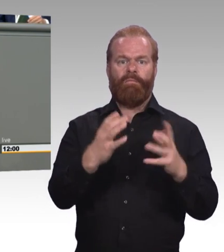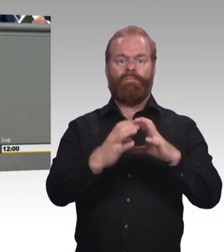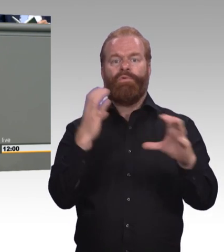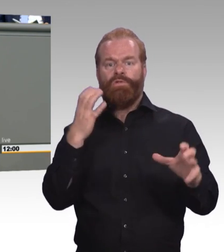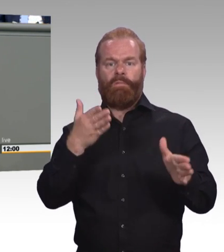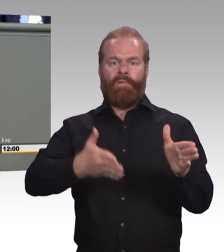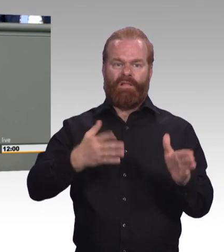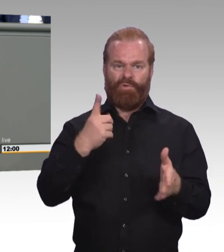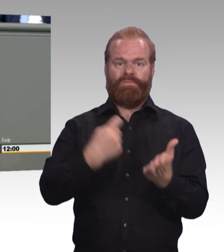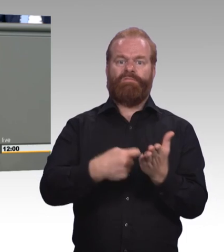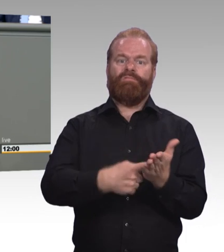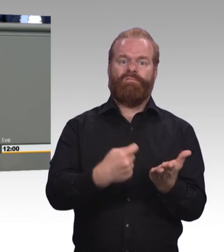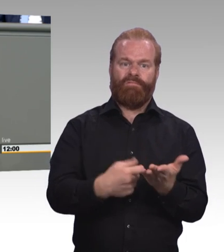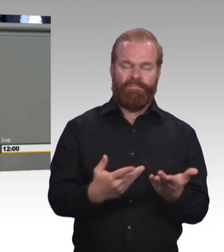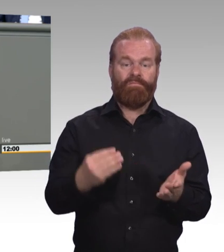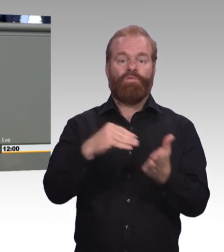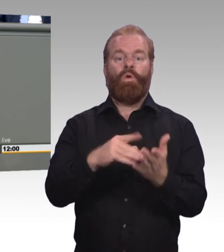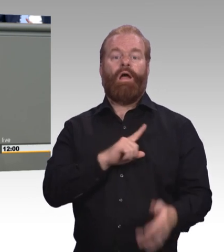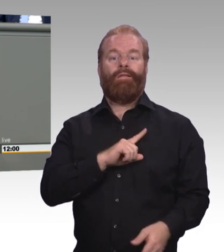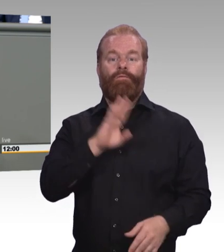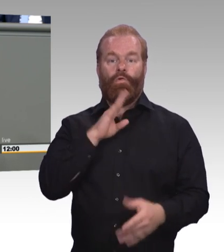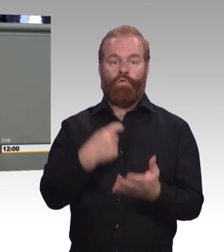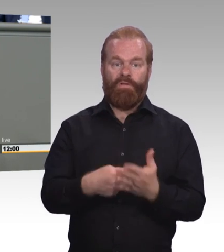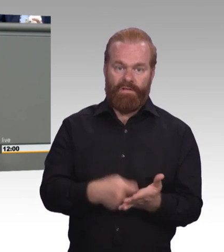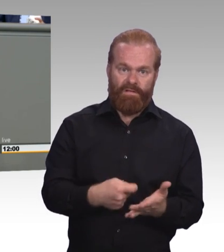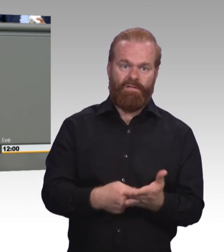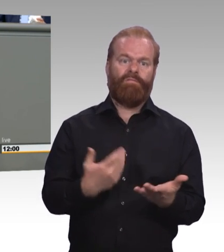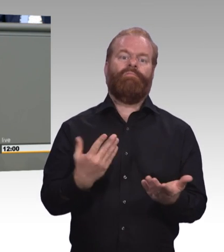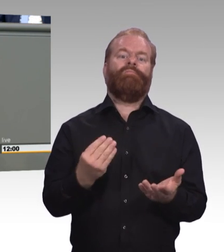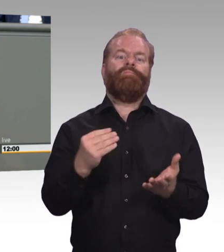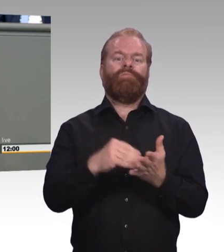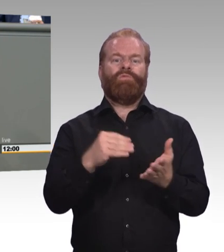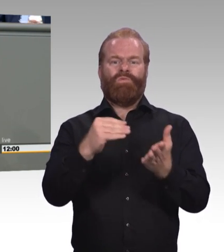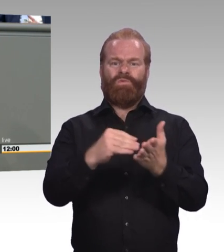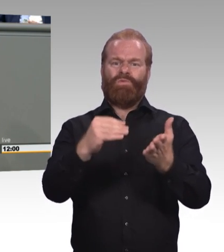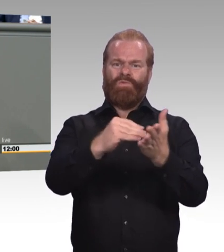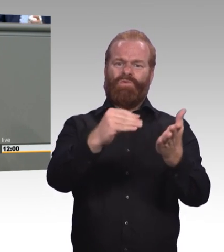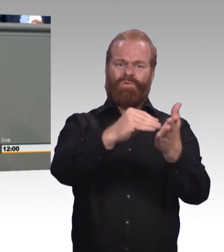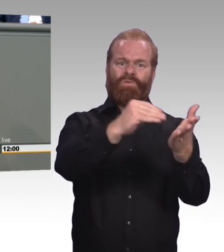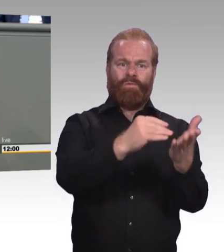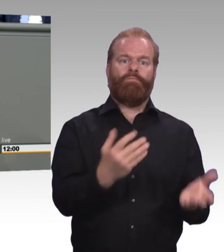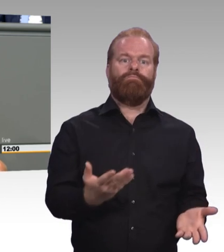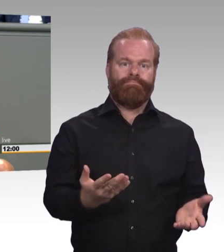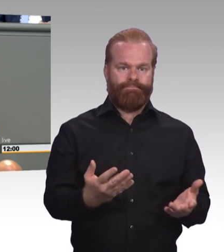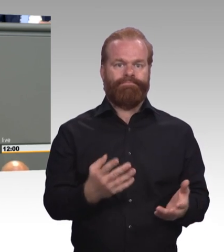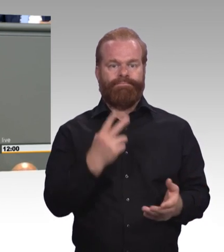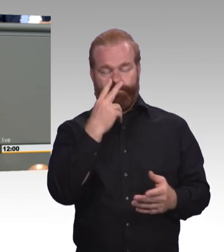von den jungen Menschen selbst. Meine Damen und Herren, die Mindestausbildungsvergütung ist natürlich ein Schritt in die richtige Richtung,